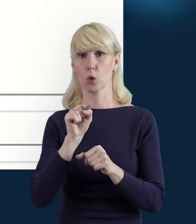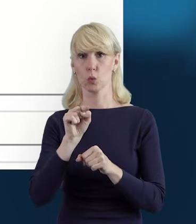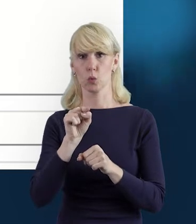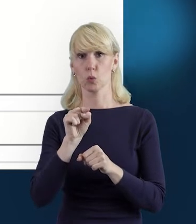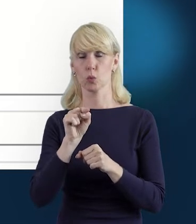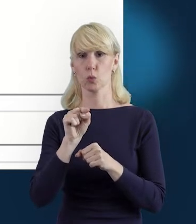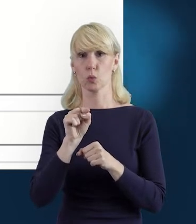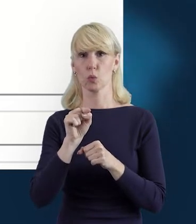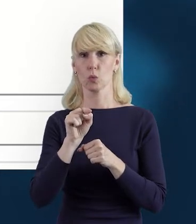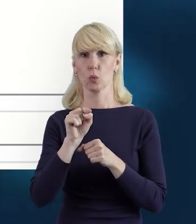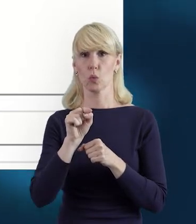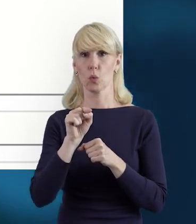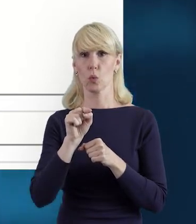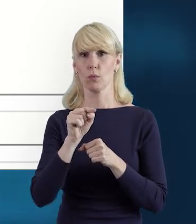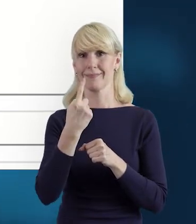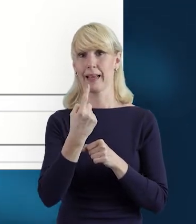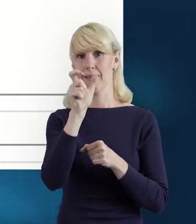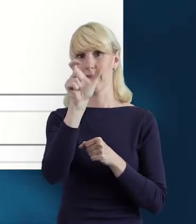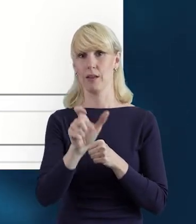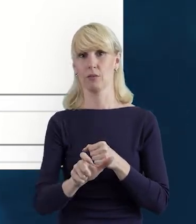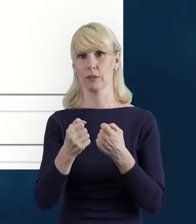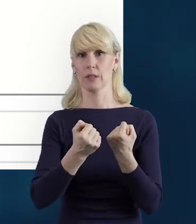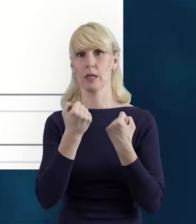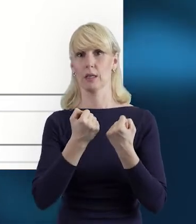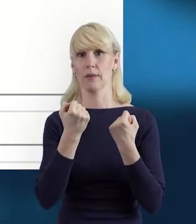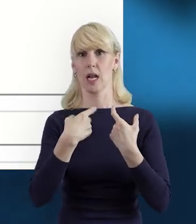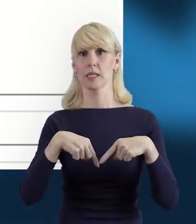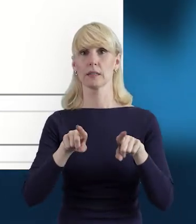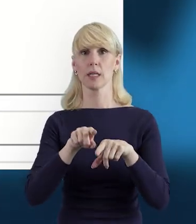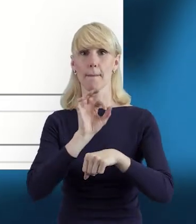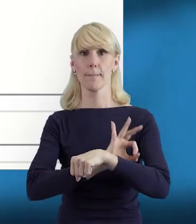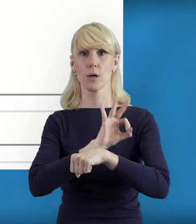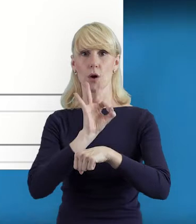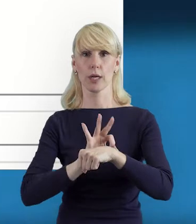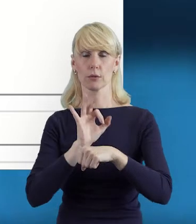przy tej danej osobie zaangażowanej w realizację.